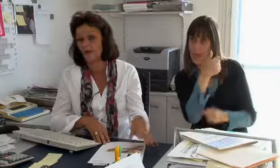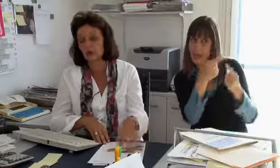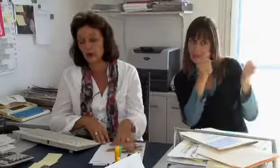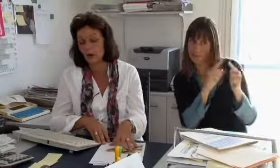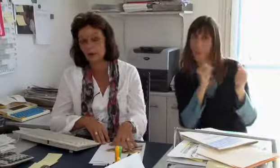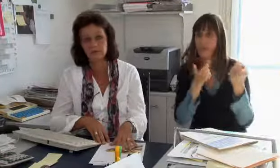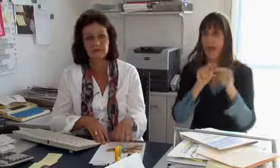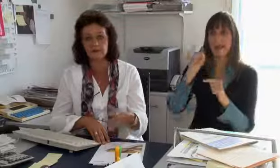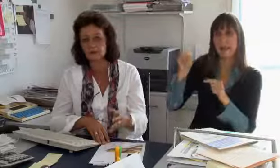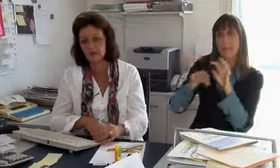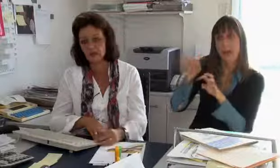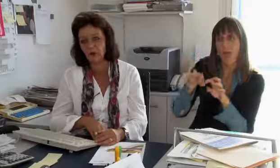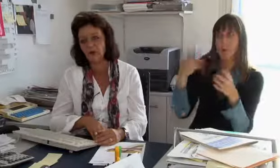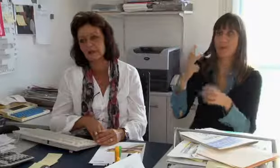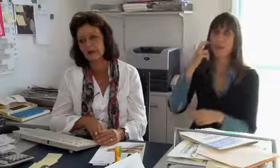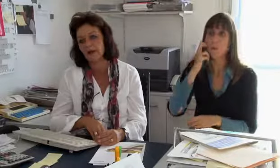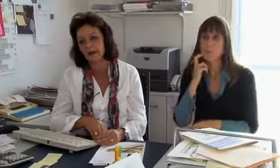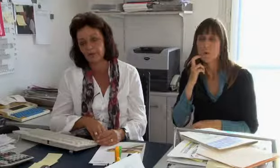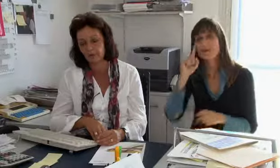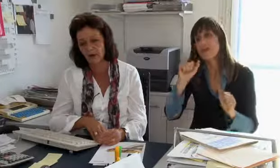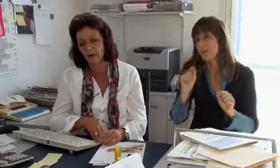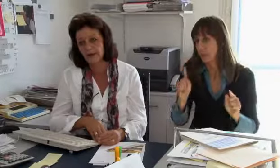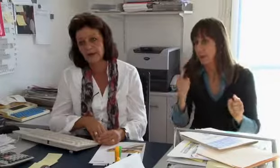zu haben und vielleicht eine in Bern oder Chur,